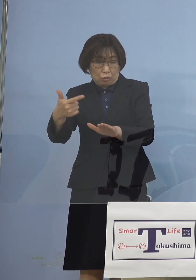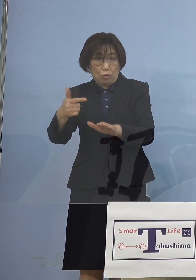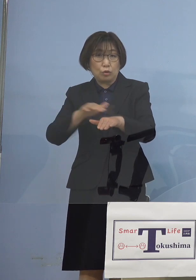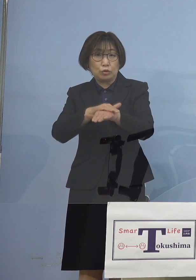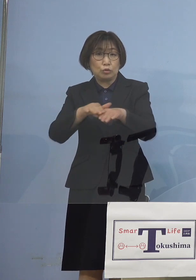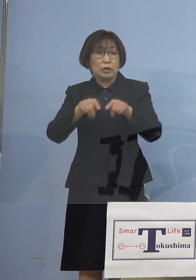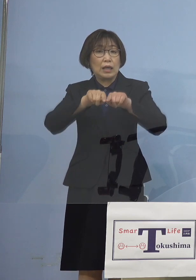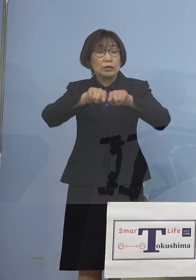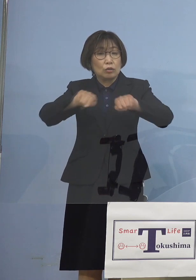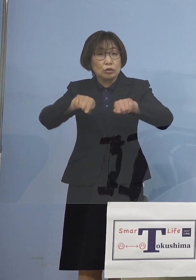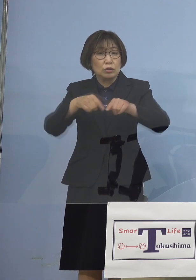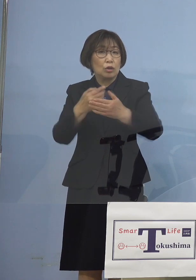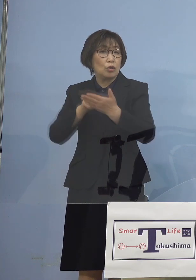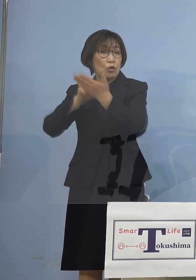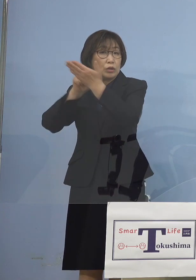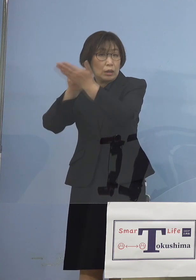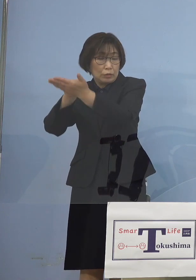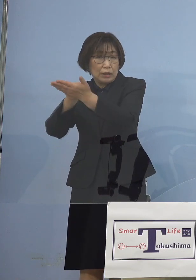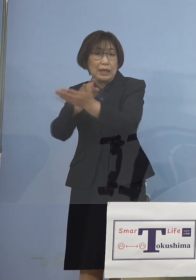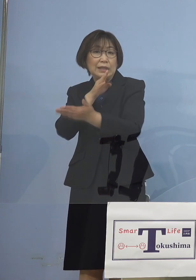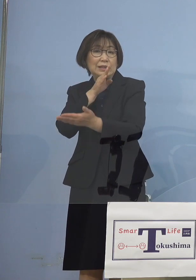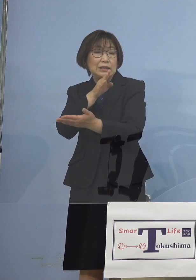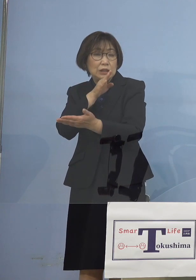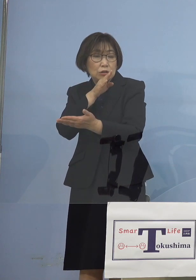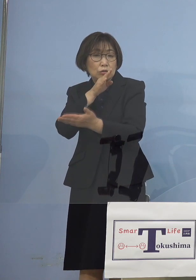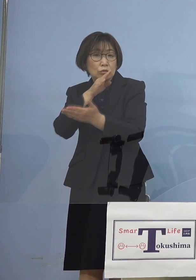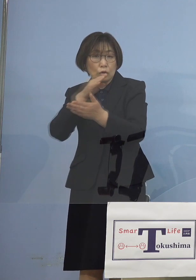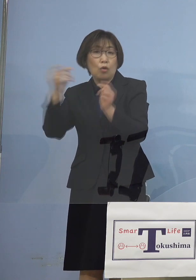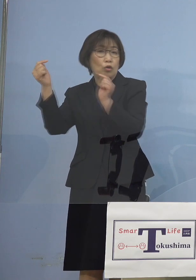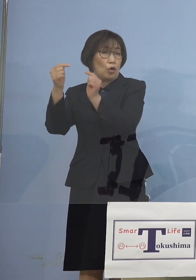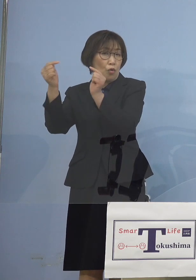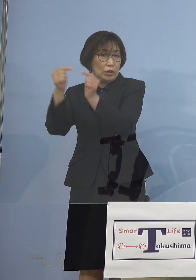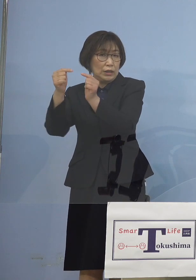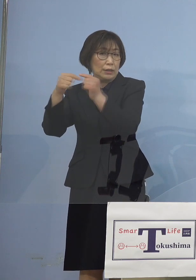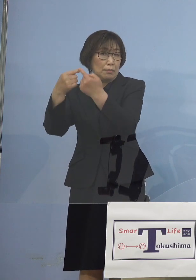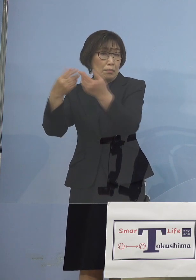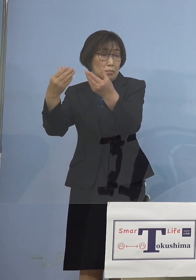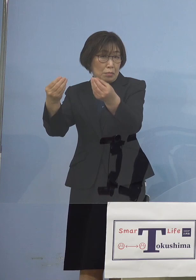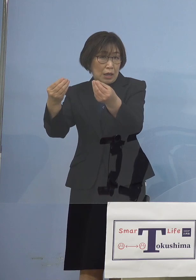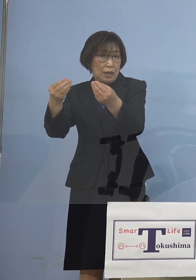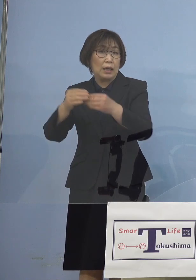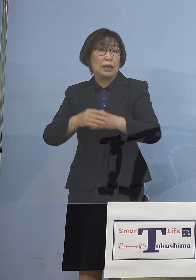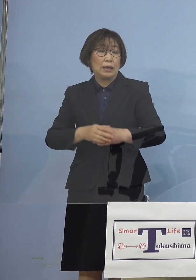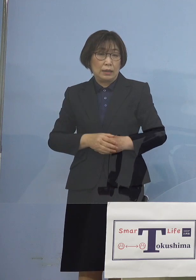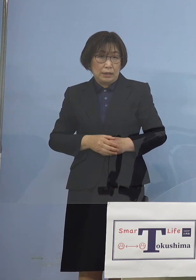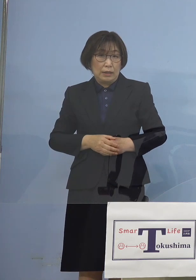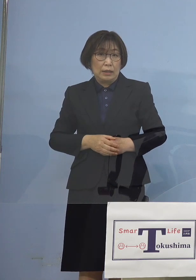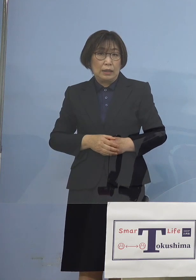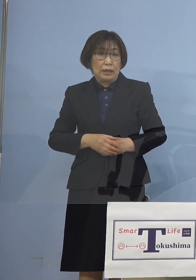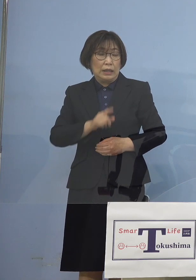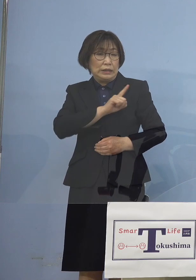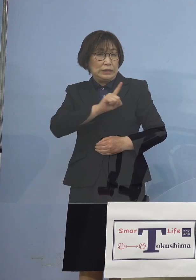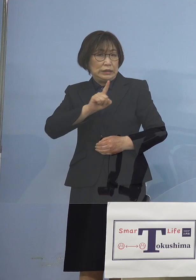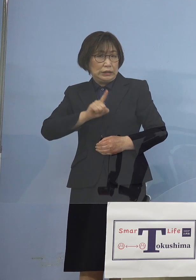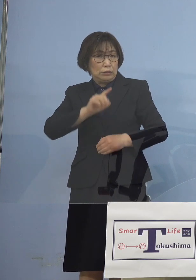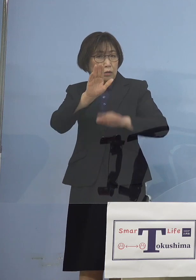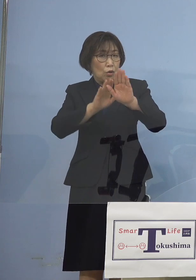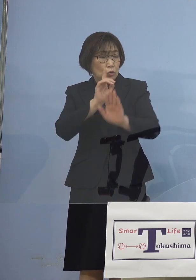実質協議に 入っていたわけでありますが 1日は見ることにさせていただいた ところではありますが